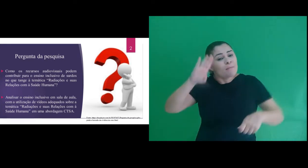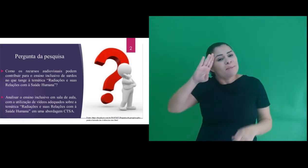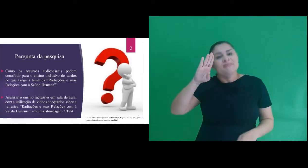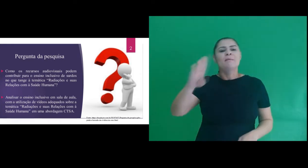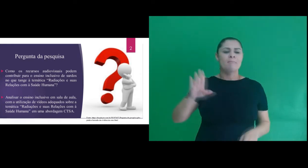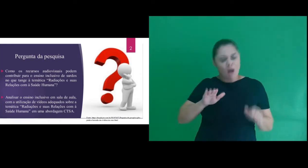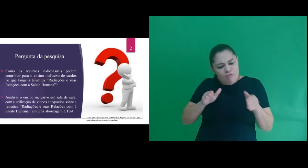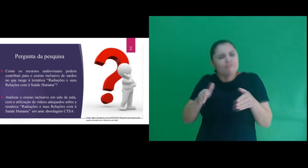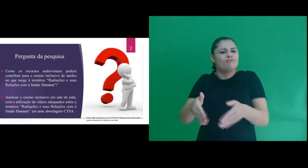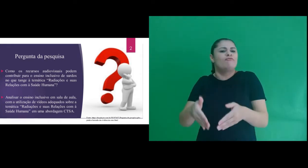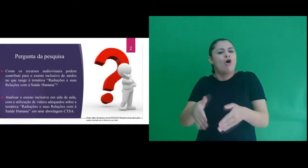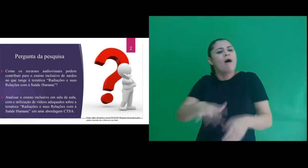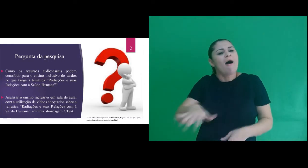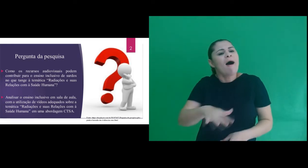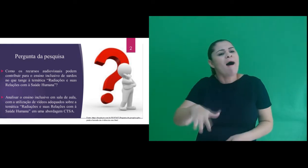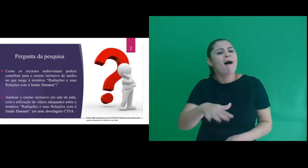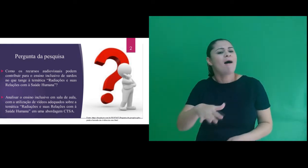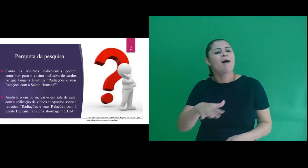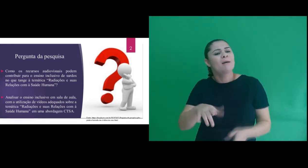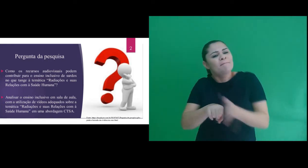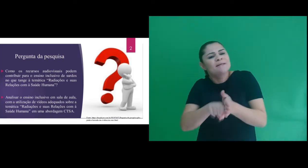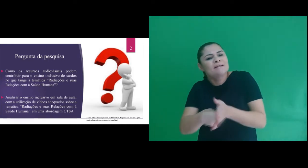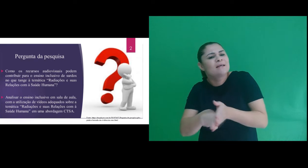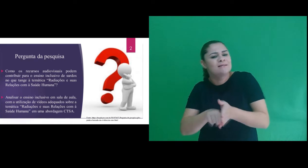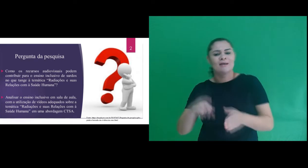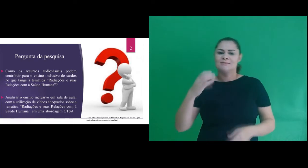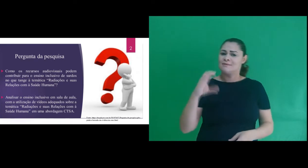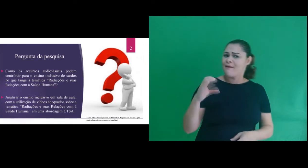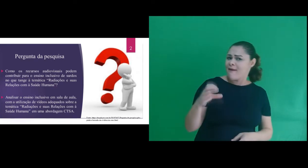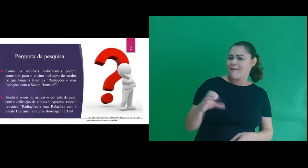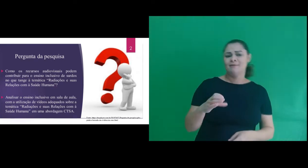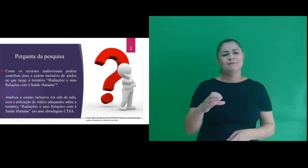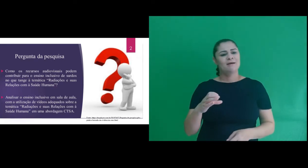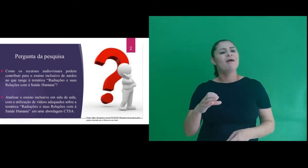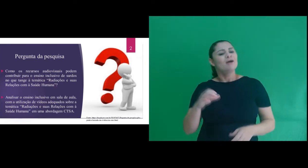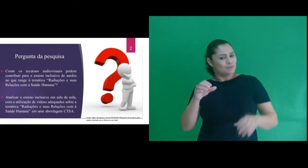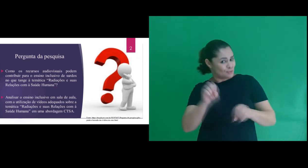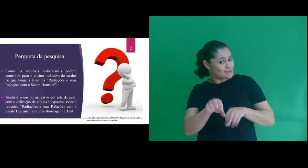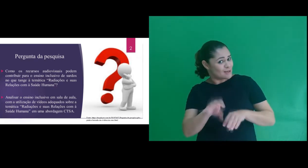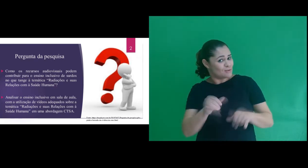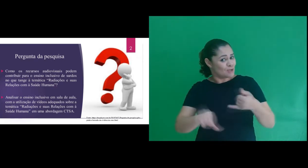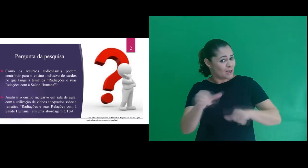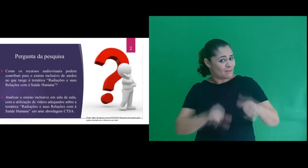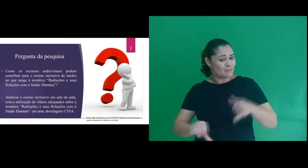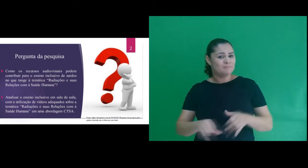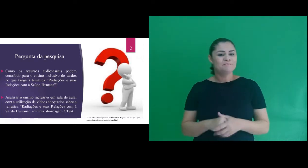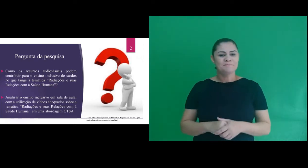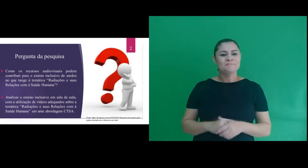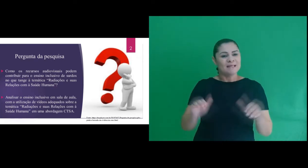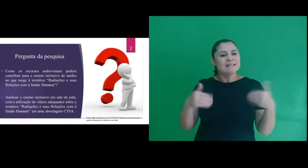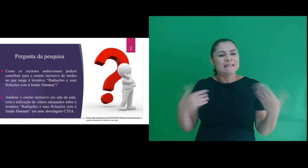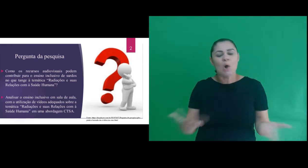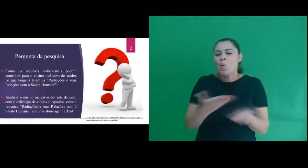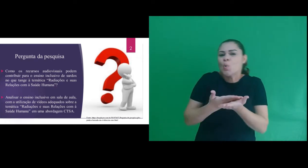a área de concentração da nossa pesquisa que envolve ciências, no ensino de química. Assim,